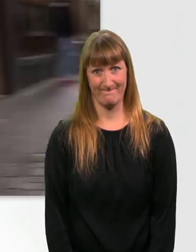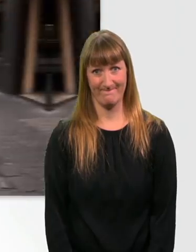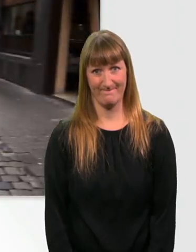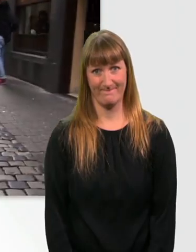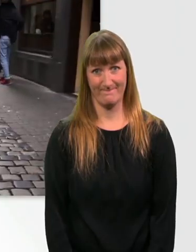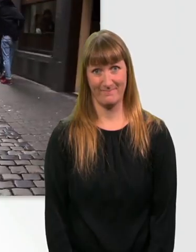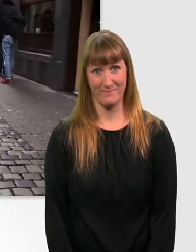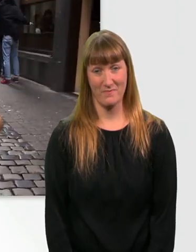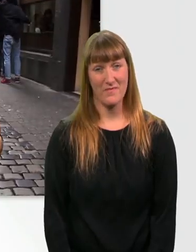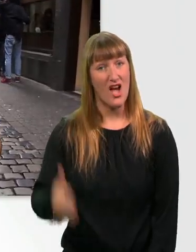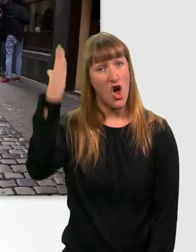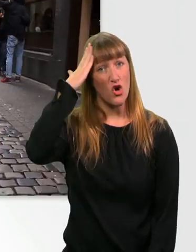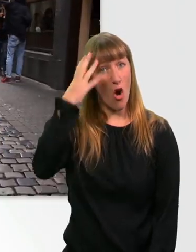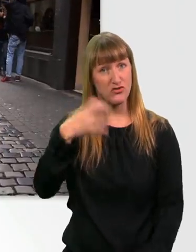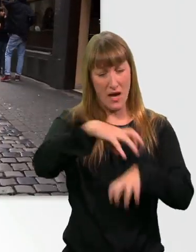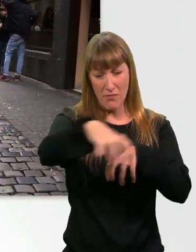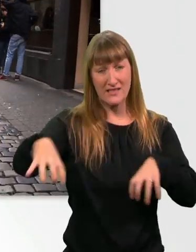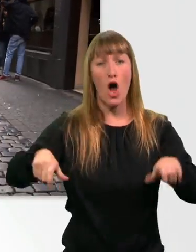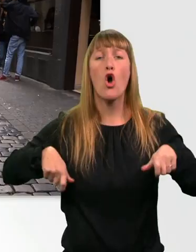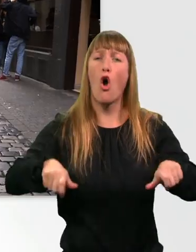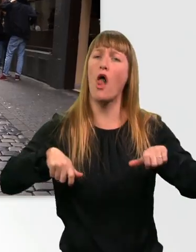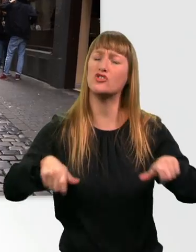Kopfsteinpflaster ist auch für mich im Rollstuhl der perfekte Untergrund.